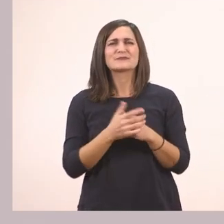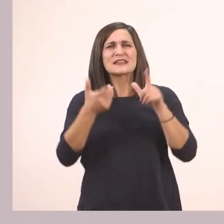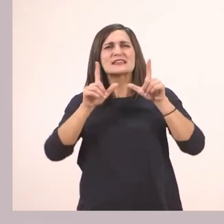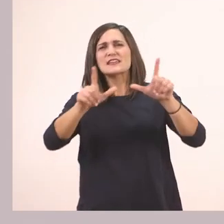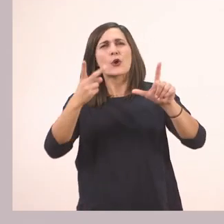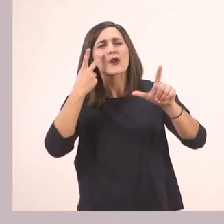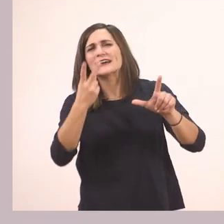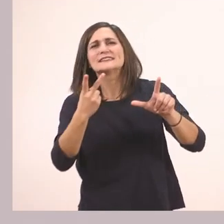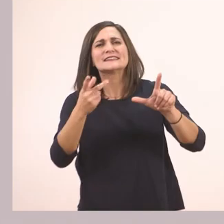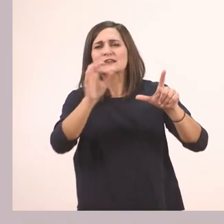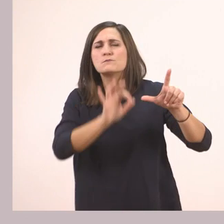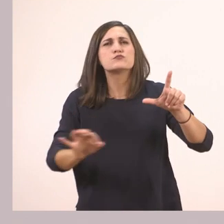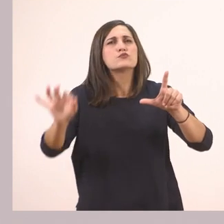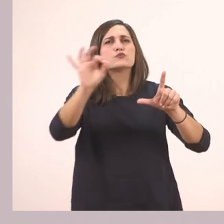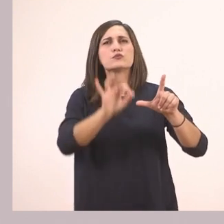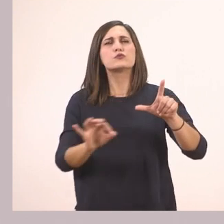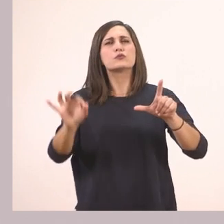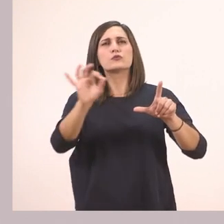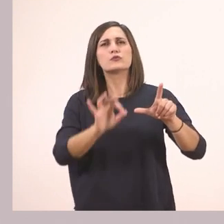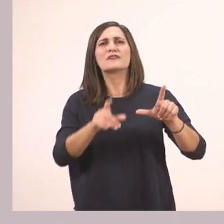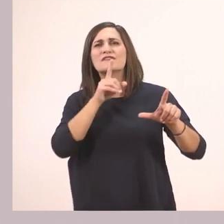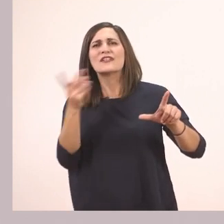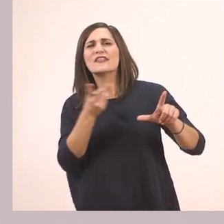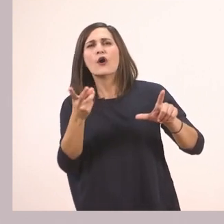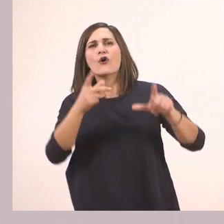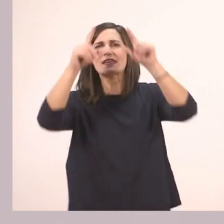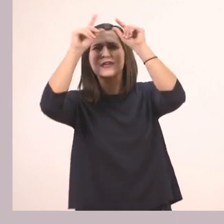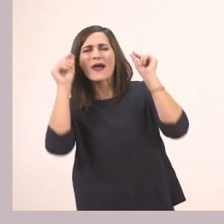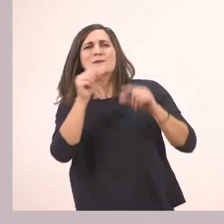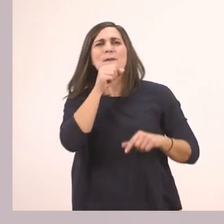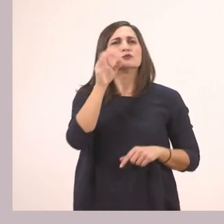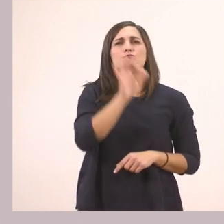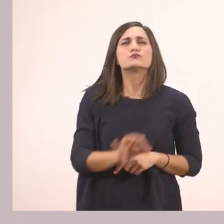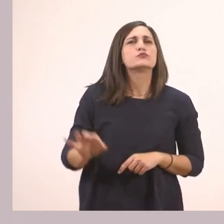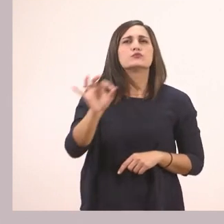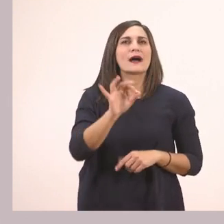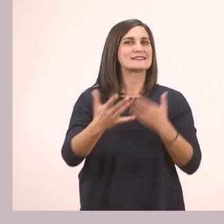Πού βρίσκονται οι δύο ήρωές μας; Βρίσκονται στο σαλόνι.